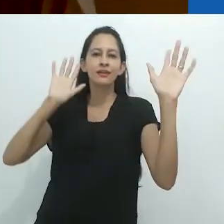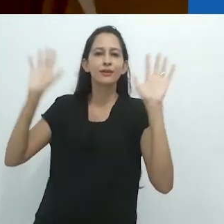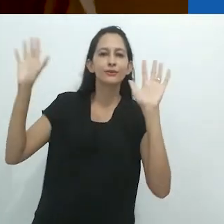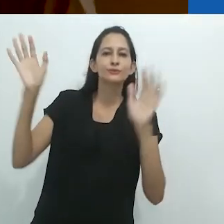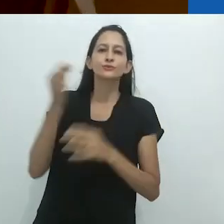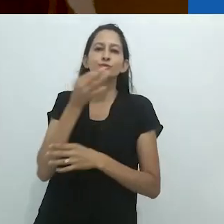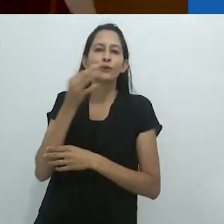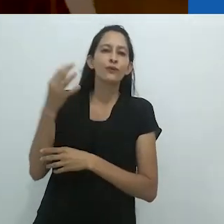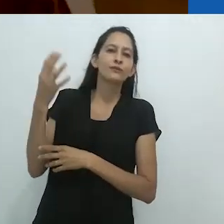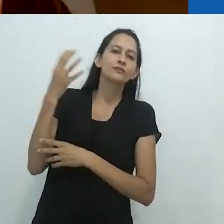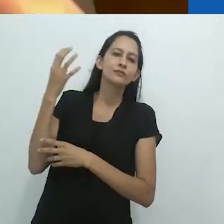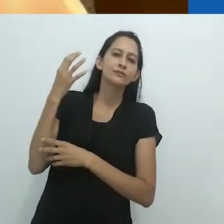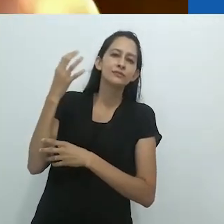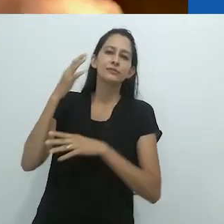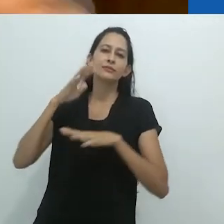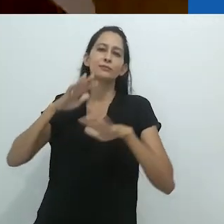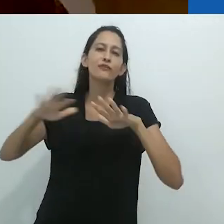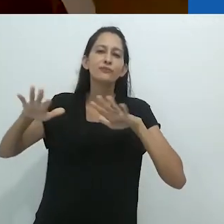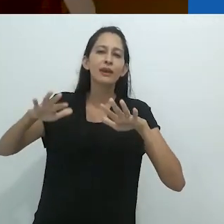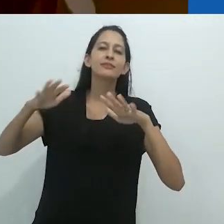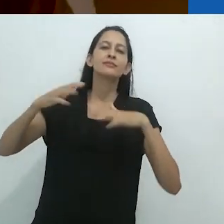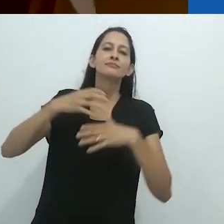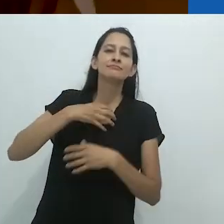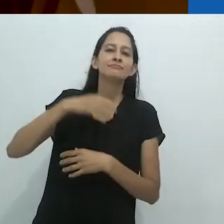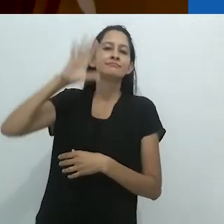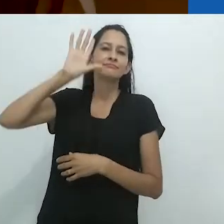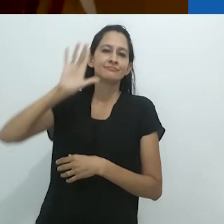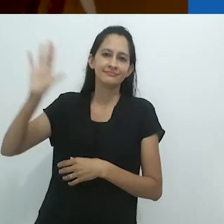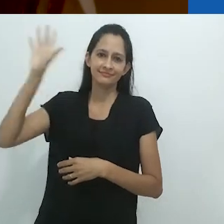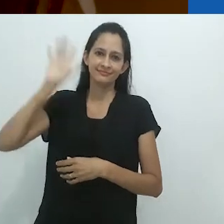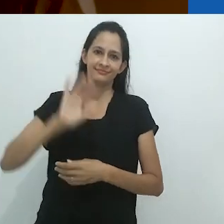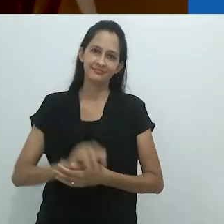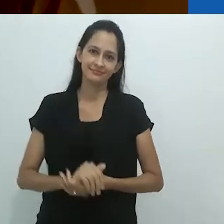nos mostradores brilhantes do rádio.